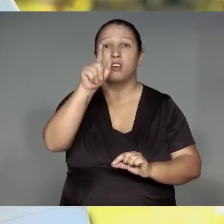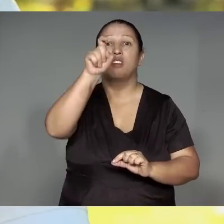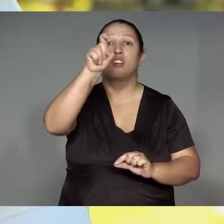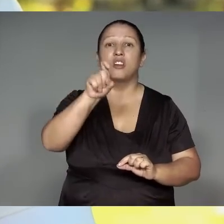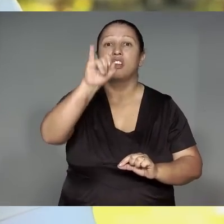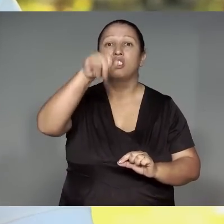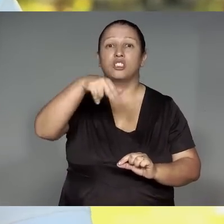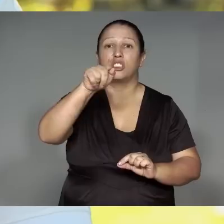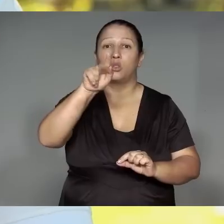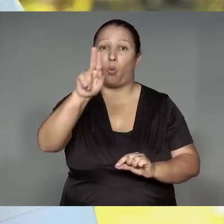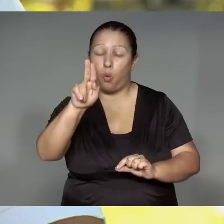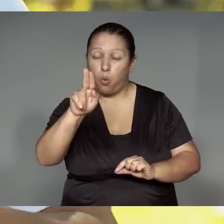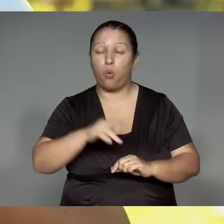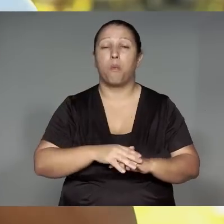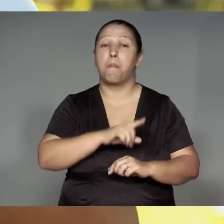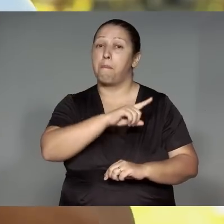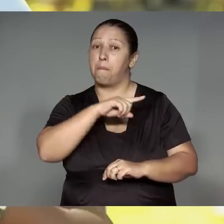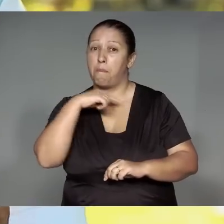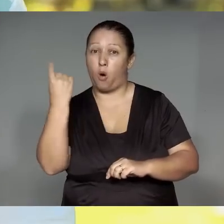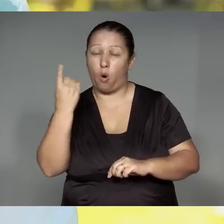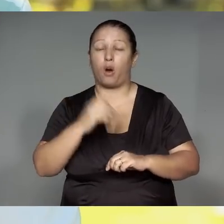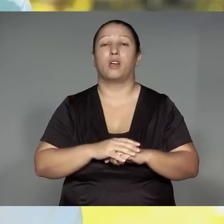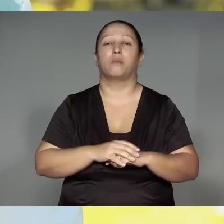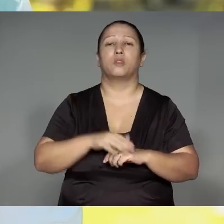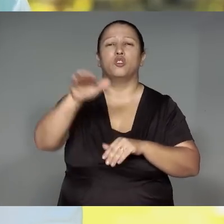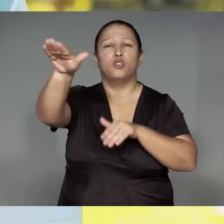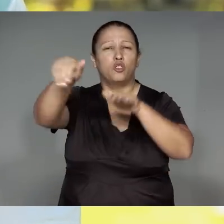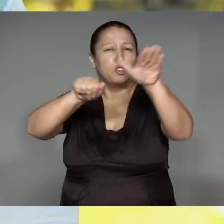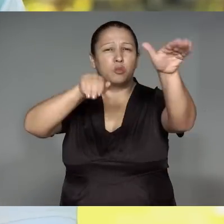Kamaiurape tete yma’ang, amo tawarupiran